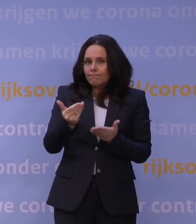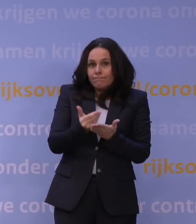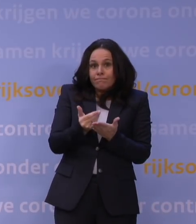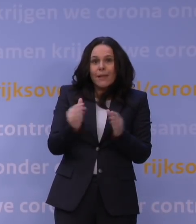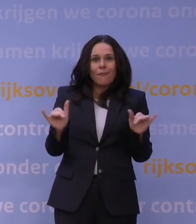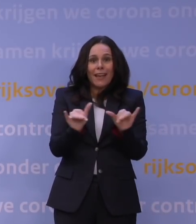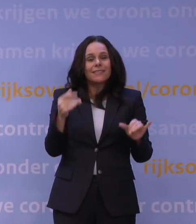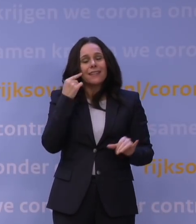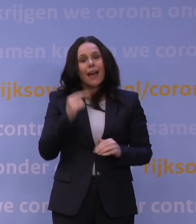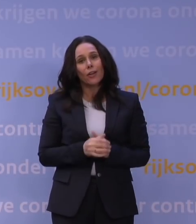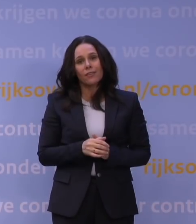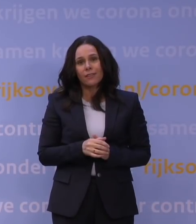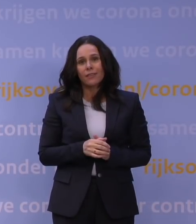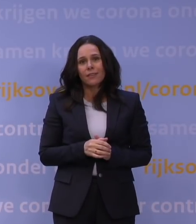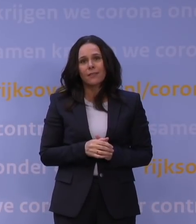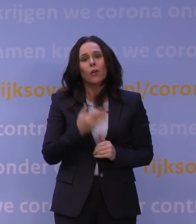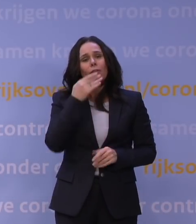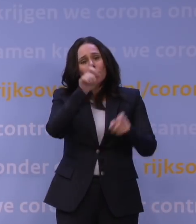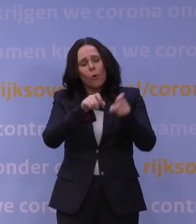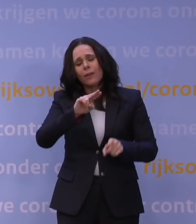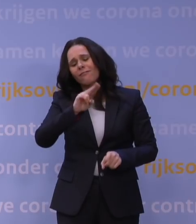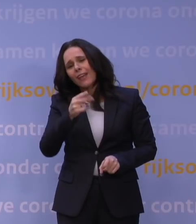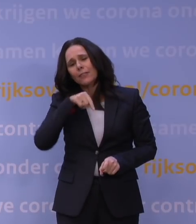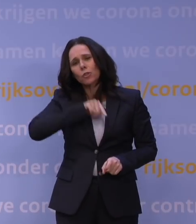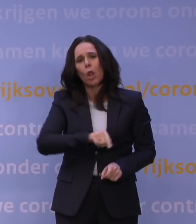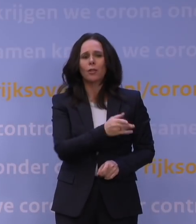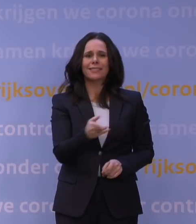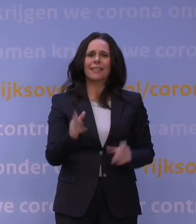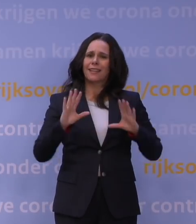Weer een domper voor alle jongeren voor wie het leven ineens weer een stuk saaier wordt,